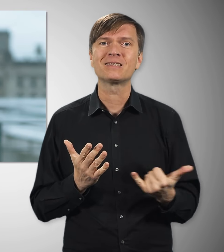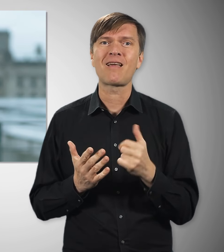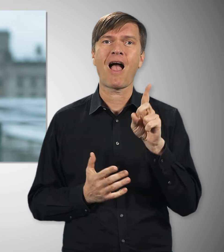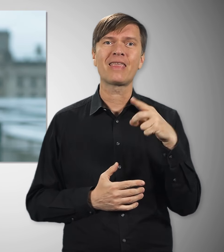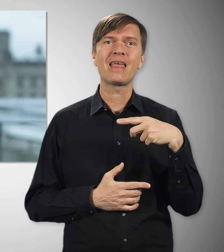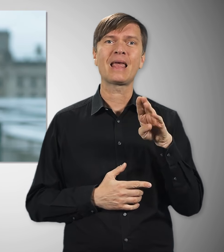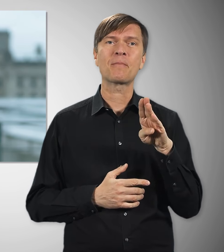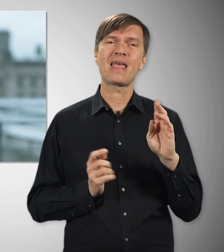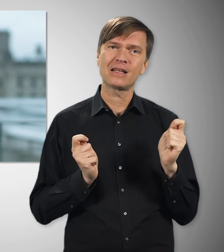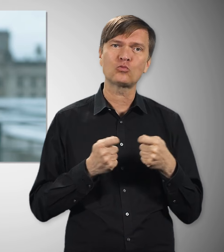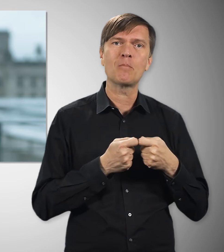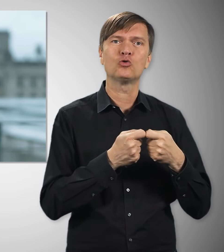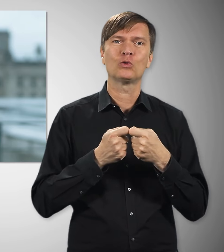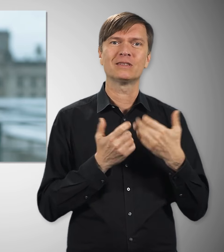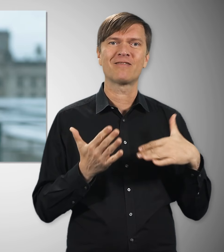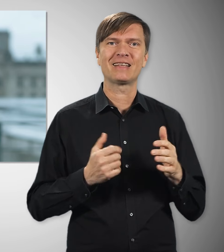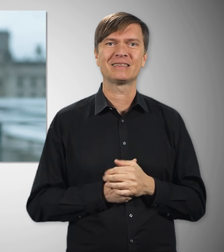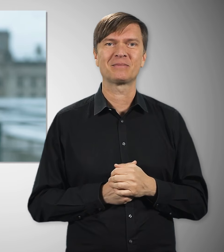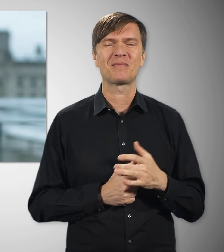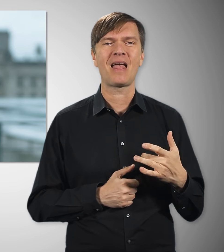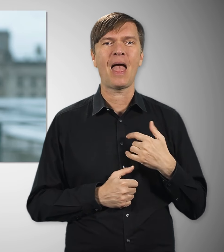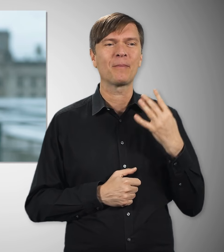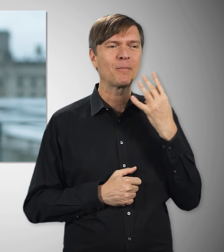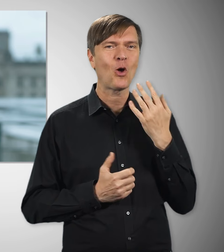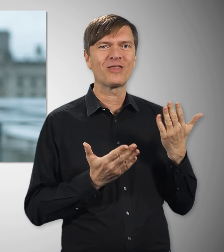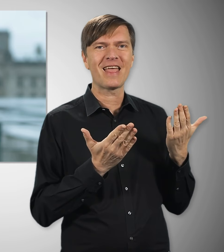zusammengeschlossen haben. Happy Birthday von hieraus!